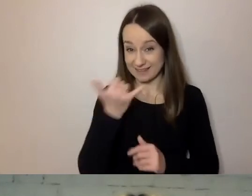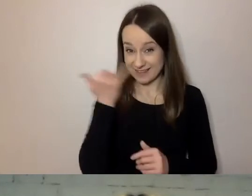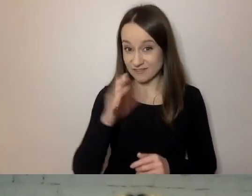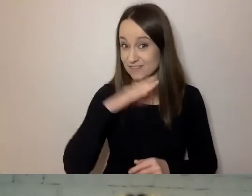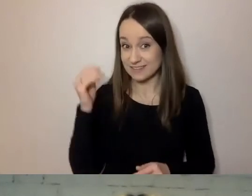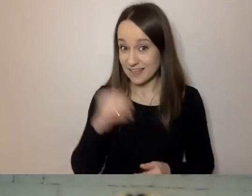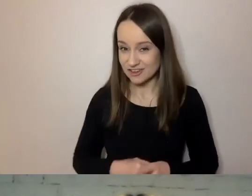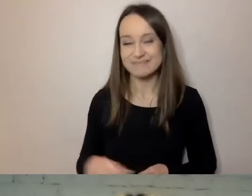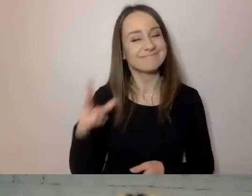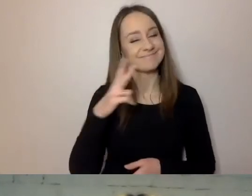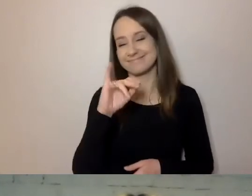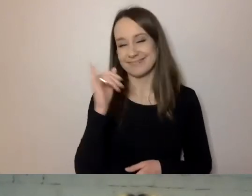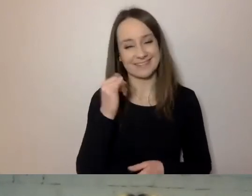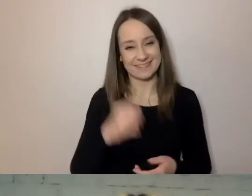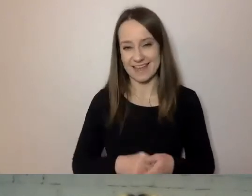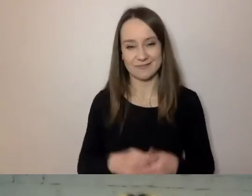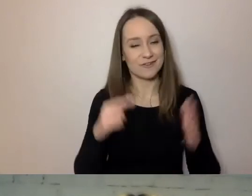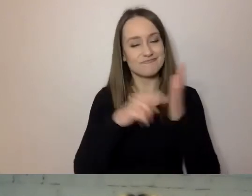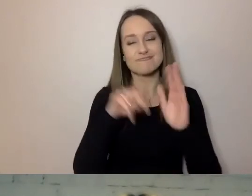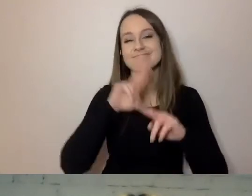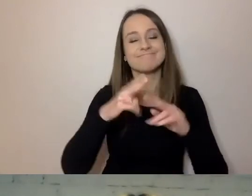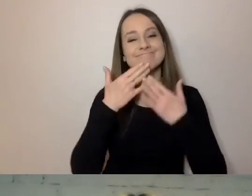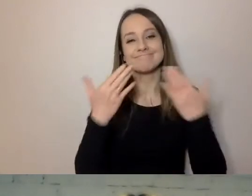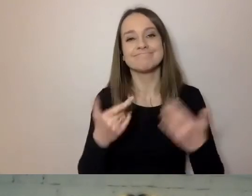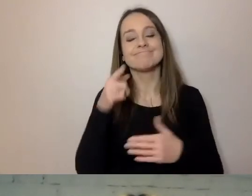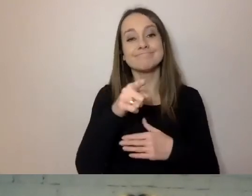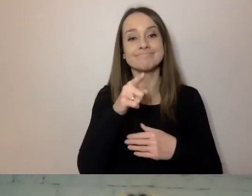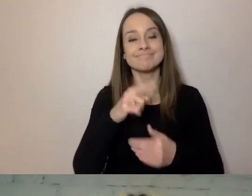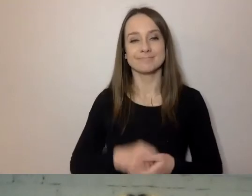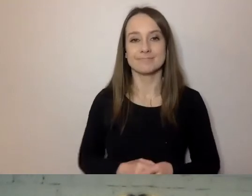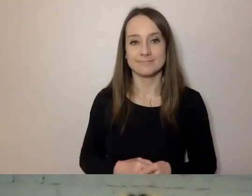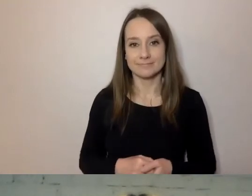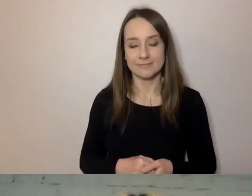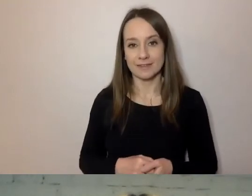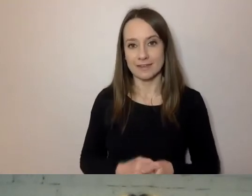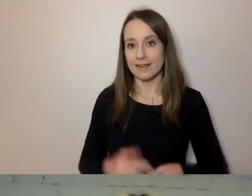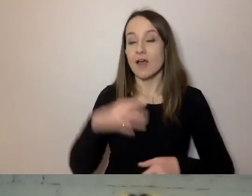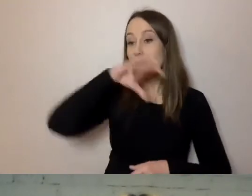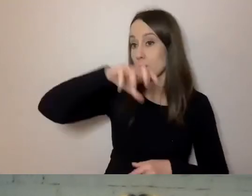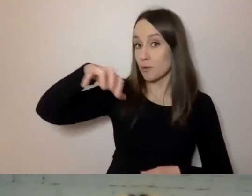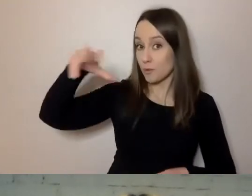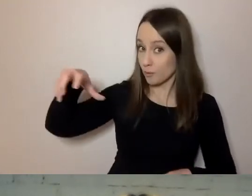To narzędzie pozwala połączyć wiele grup o różnych potrzebach.